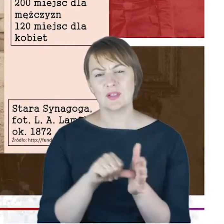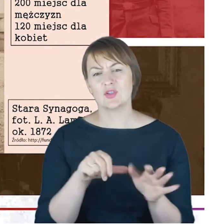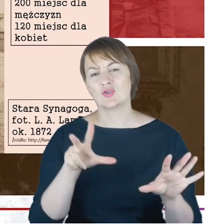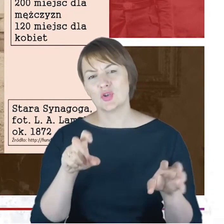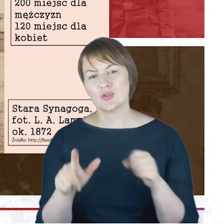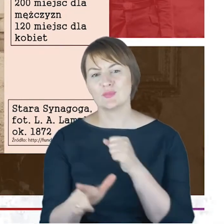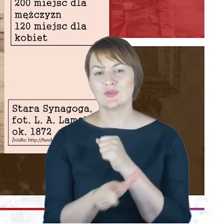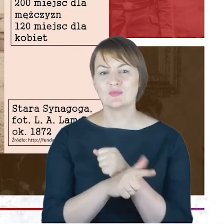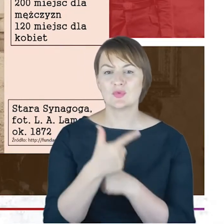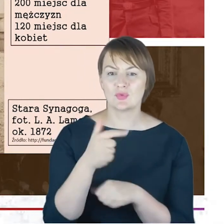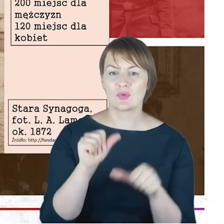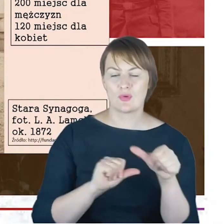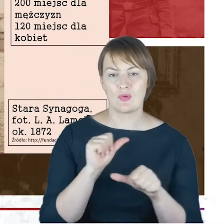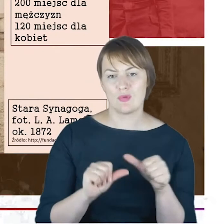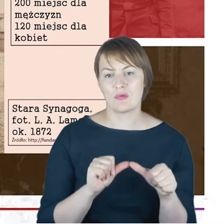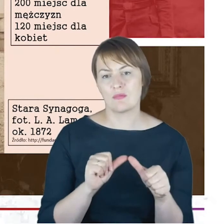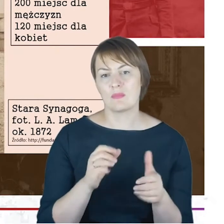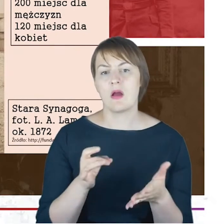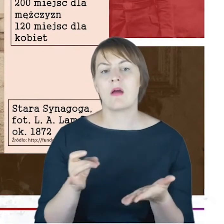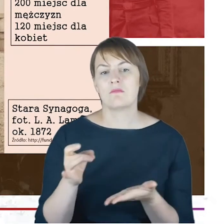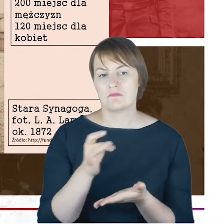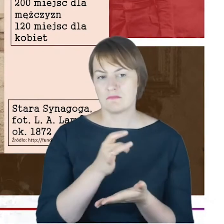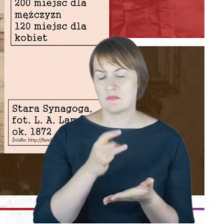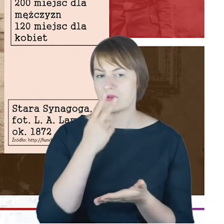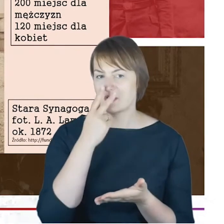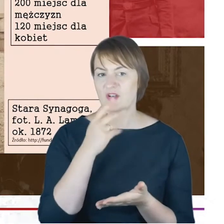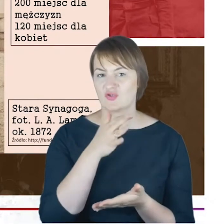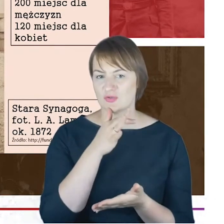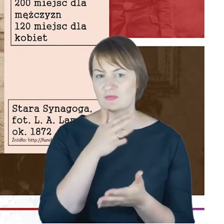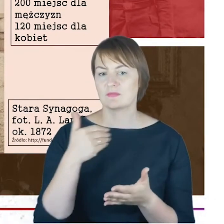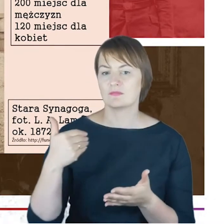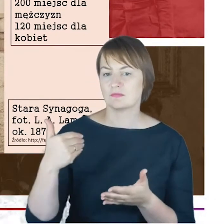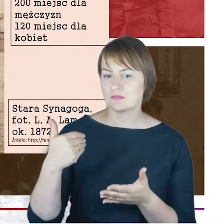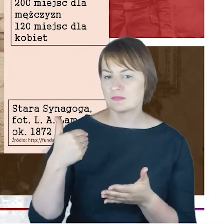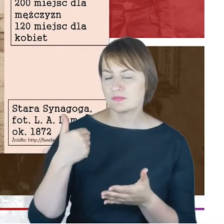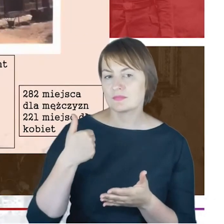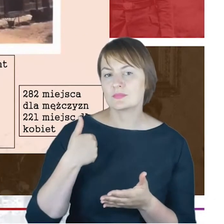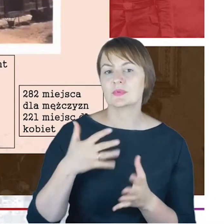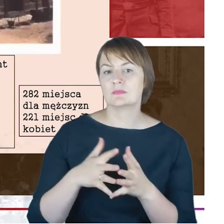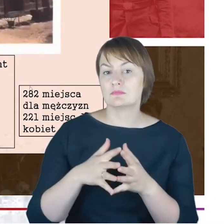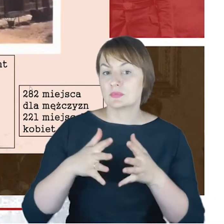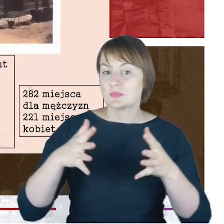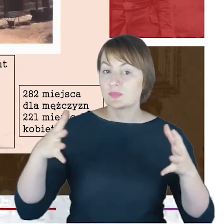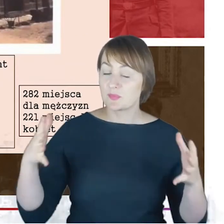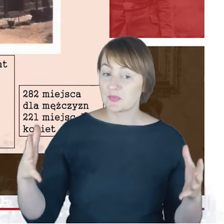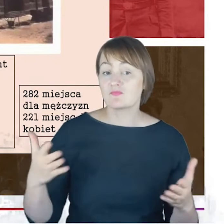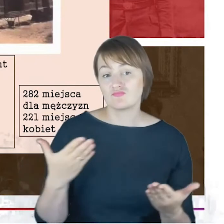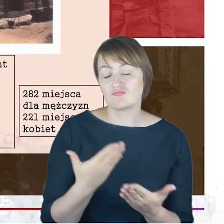roku. Gmina się intensywnie, w sensie liczby wyznawców powiększała. W związku z tym zadecydowano